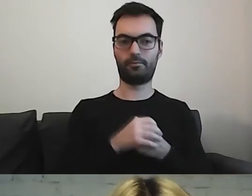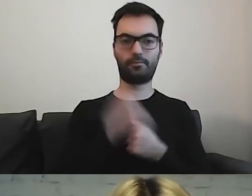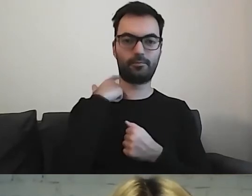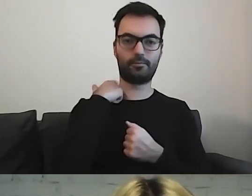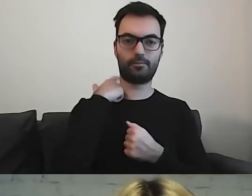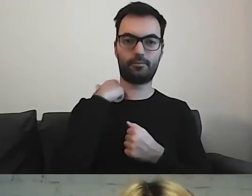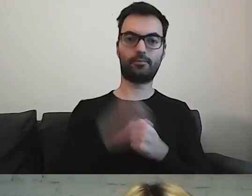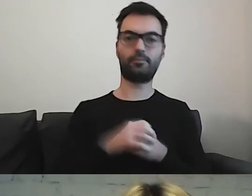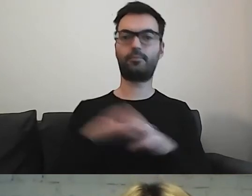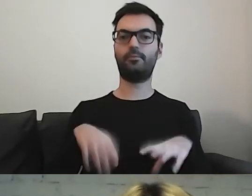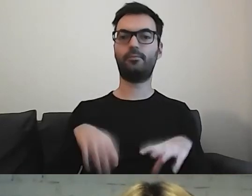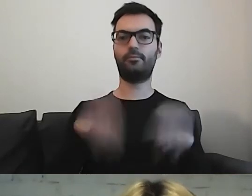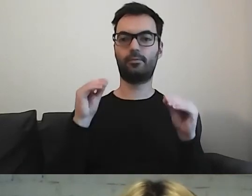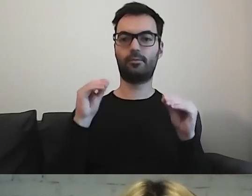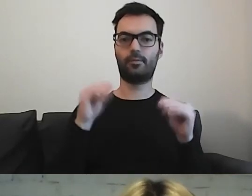Na samym początku mamy zdania.